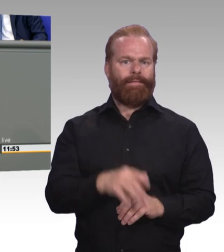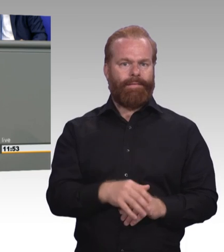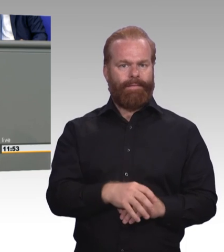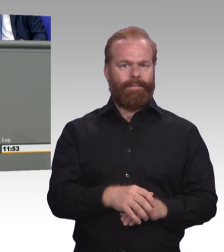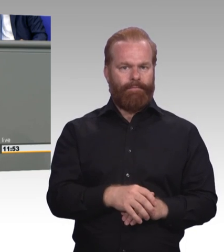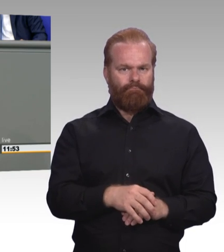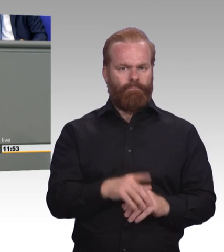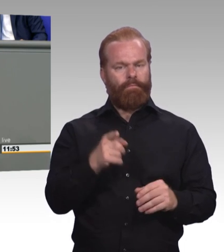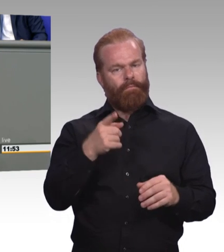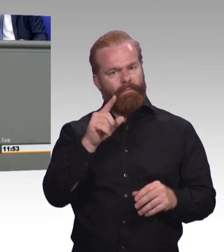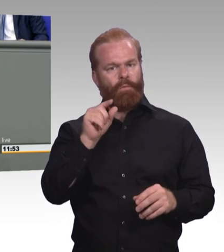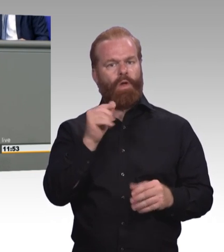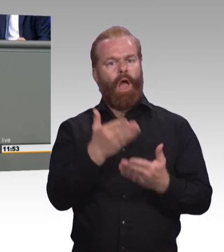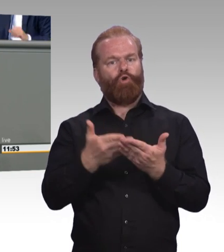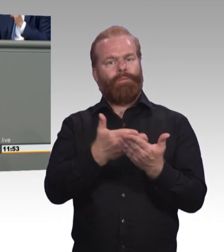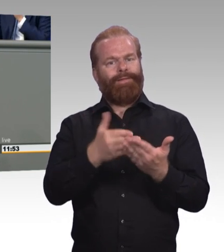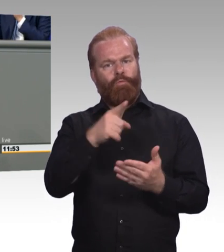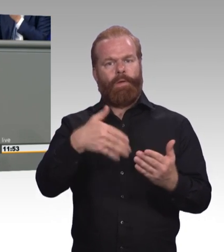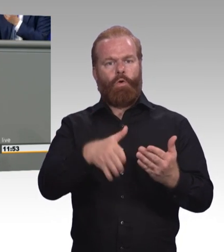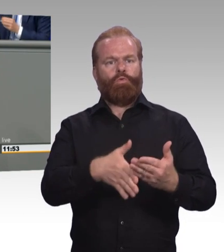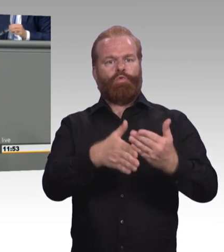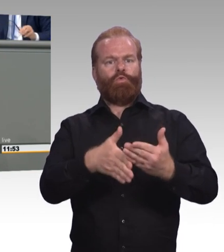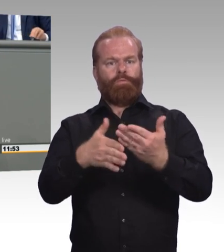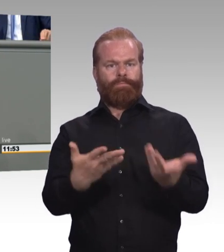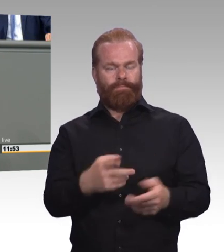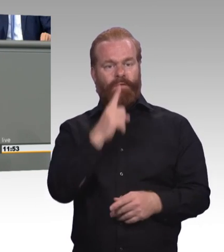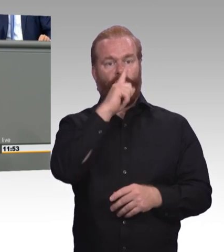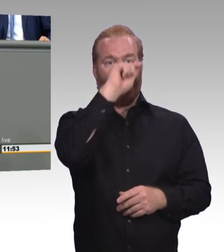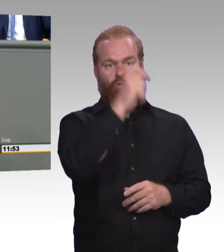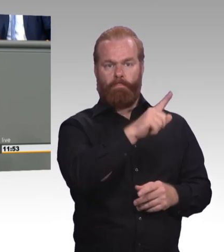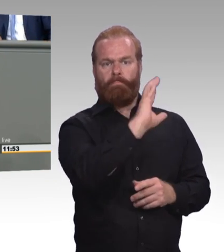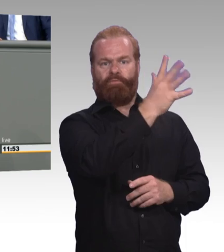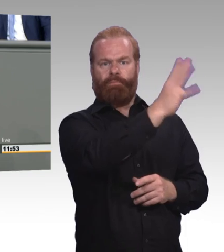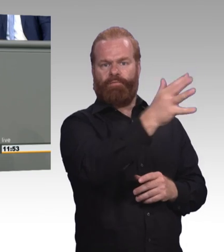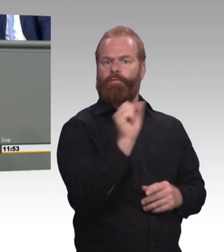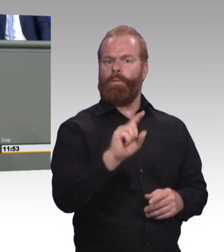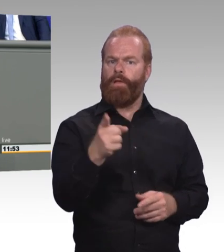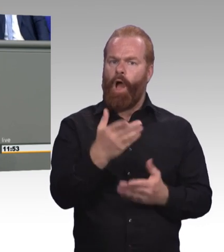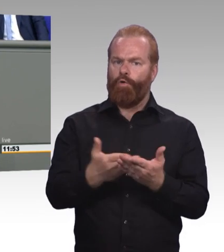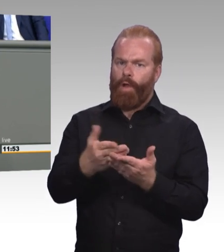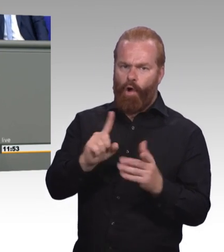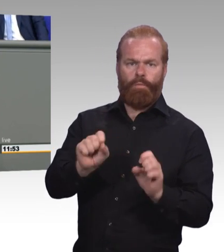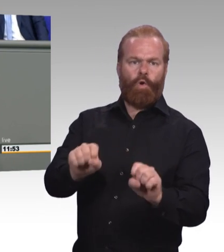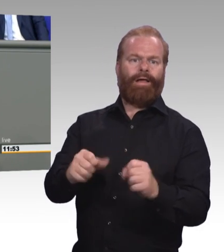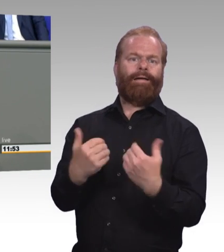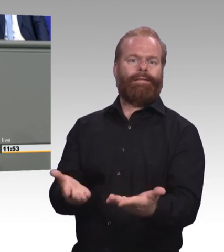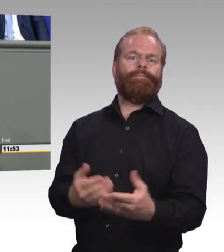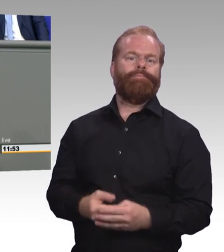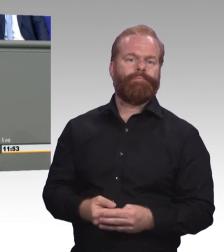auch jenseits einzelner Leuchtturmprojekte, mit innovativen Lehrformaten, Blended Learning beispielsweise, Virtual Reality.